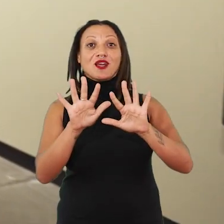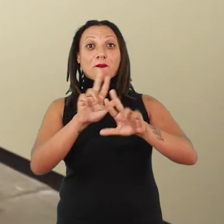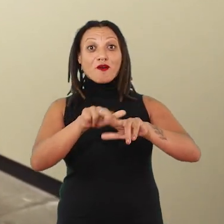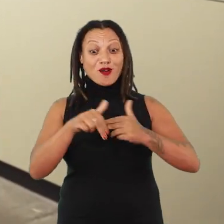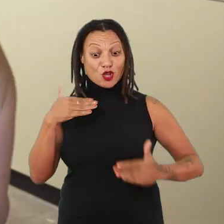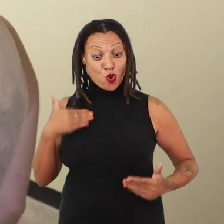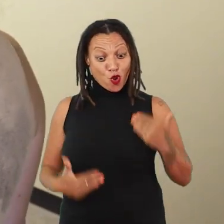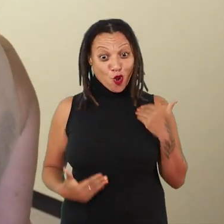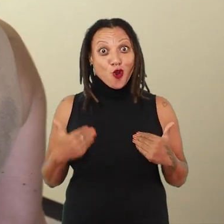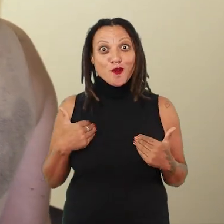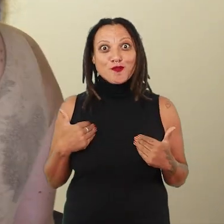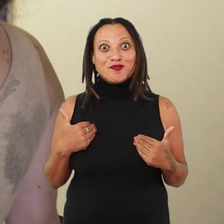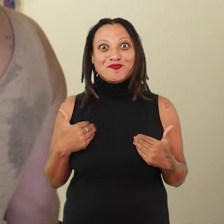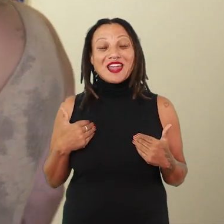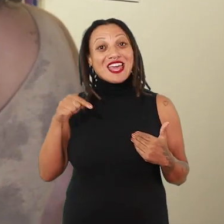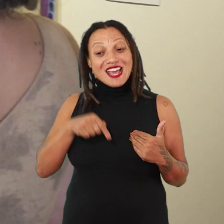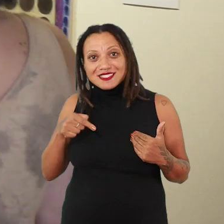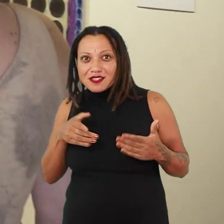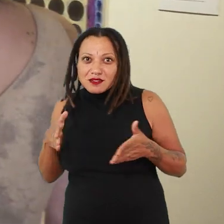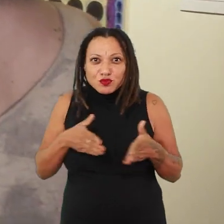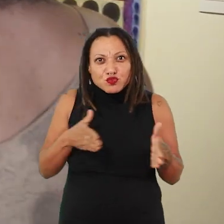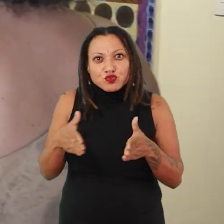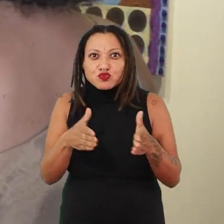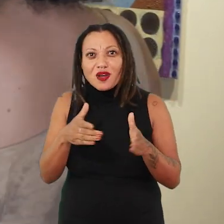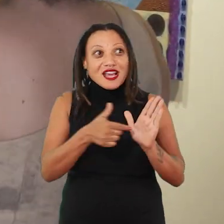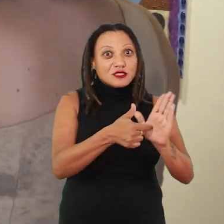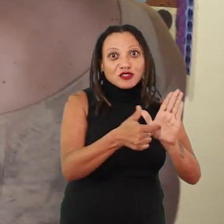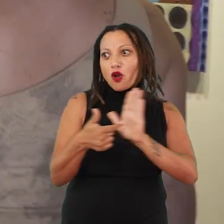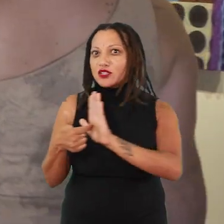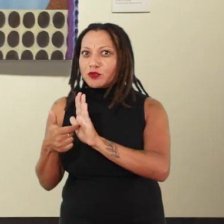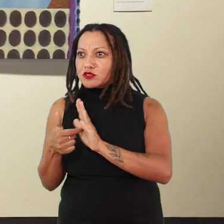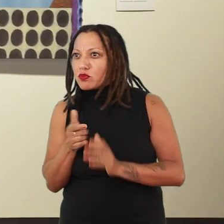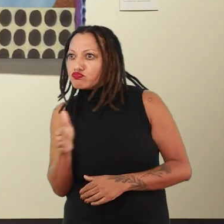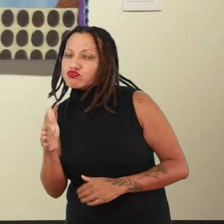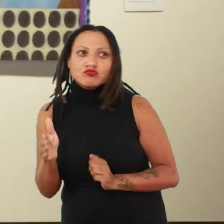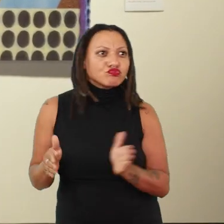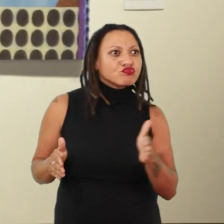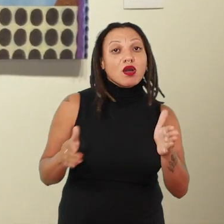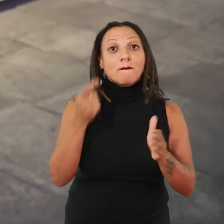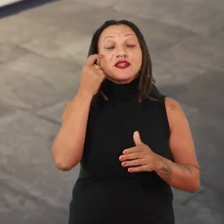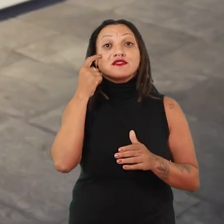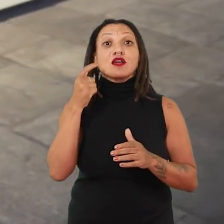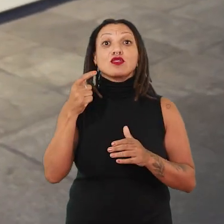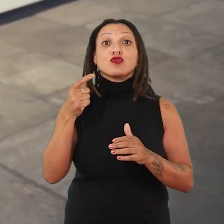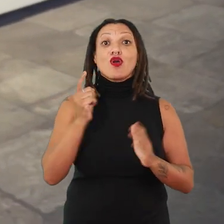Então, realmente esse percurso, se a gente entrar nessas duas exposições pensando o tempo, pensando esse passado ancestral,